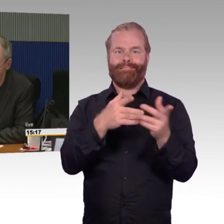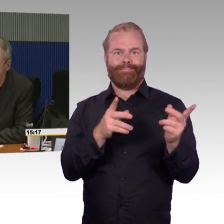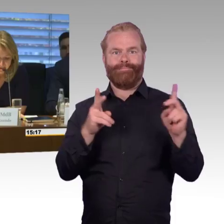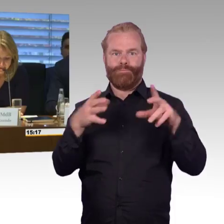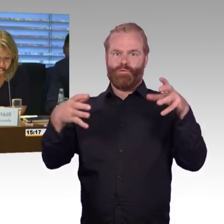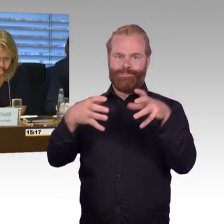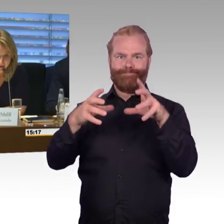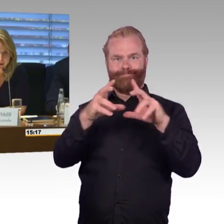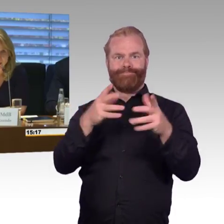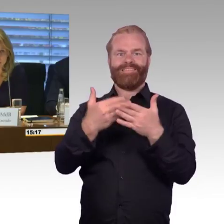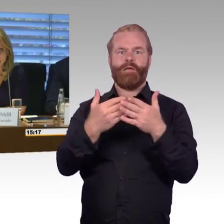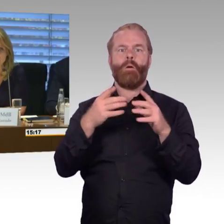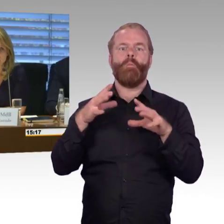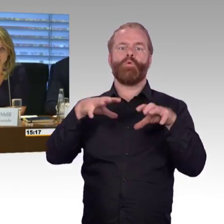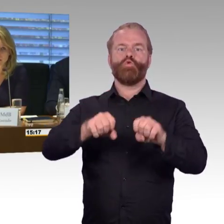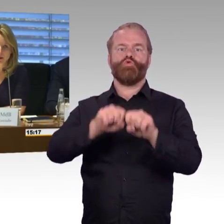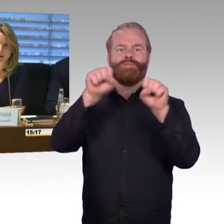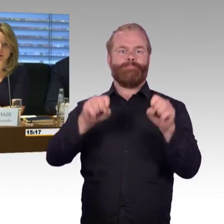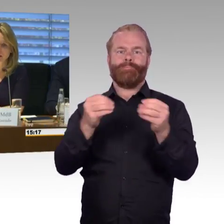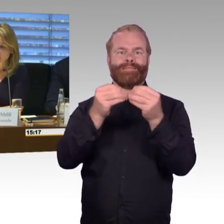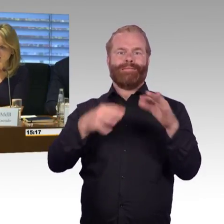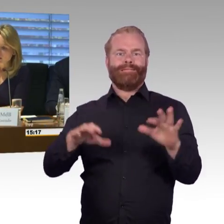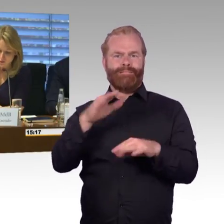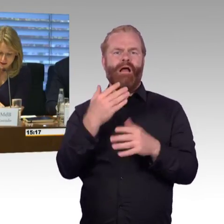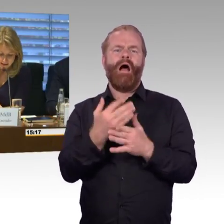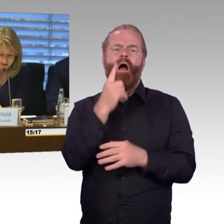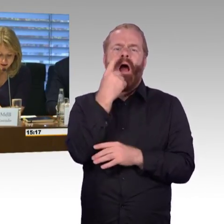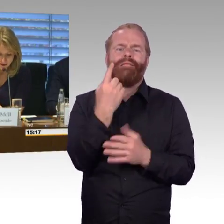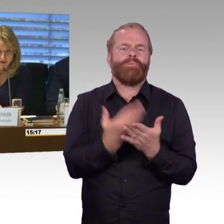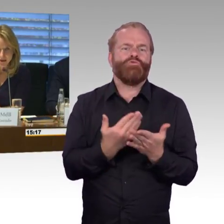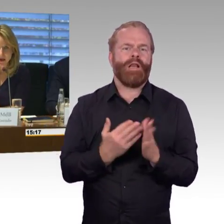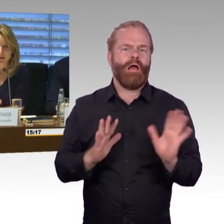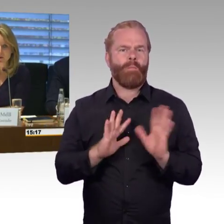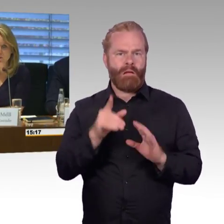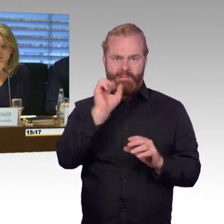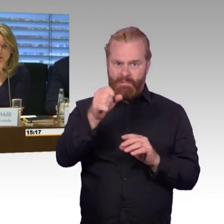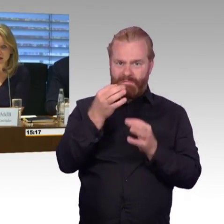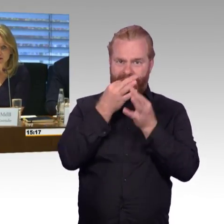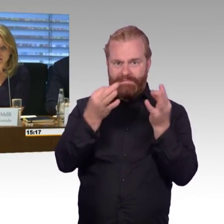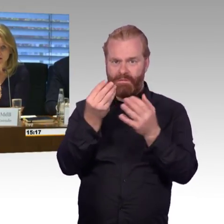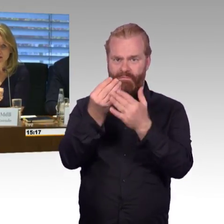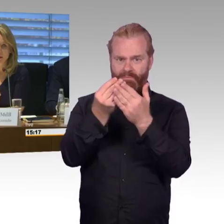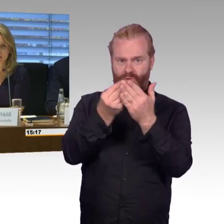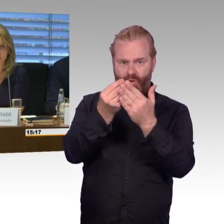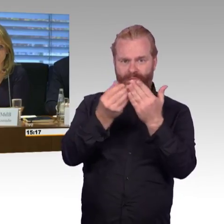(Rednerwechsel) Vielen Dank Herr Gastel, ich komme gleich zu den Sachverständigen und würde jetzt auch die andere Runde mit einläuten,